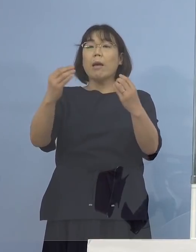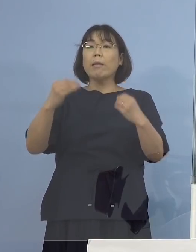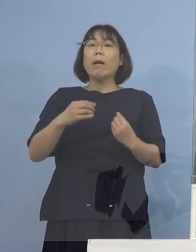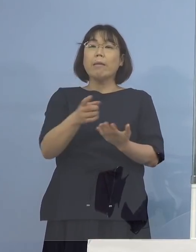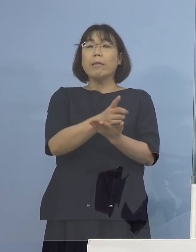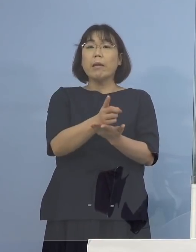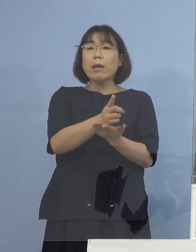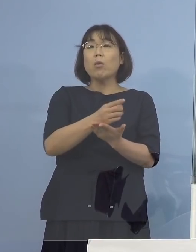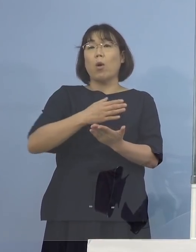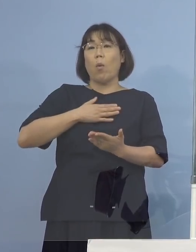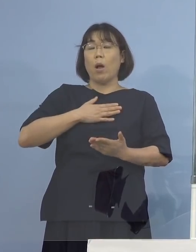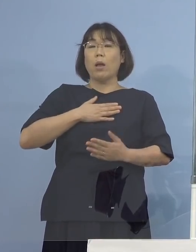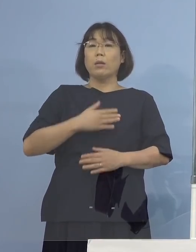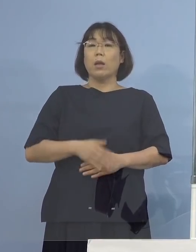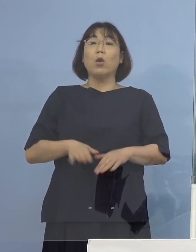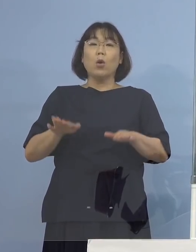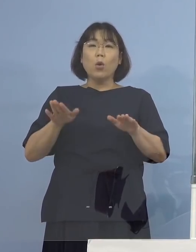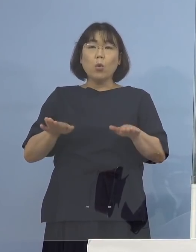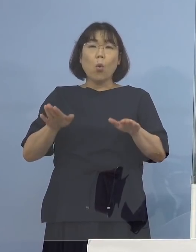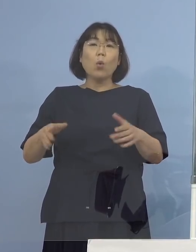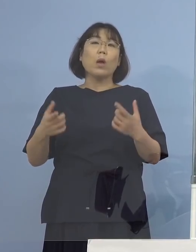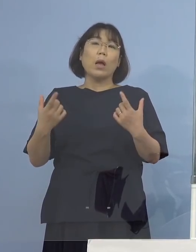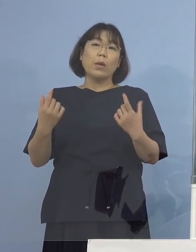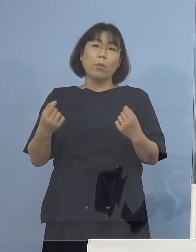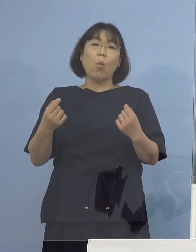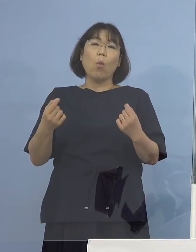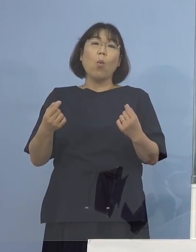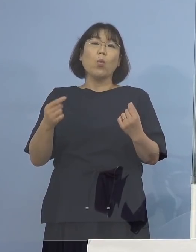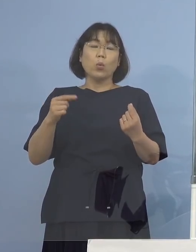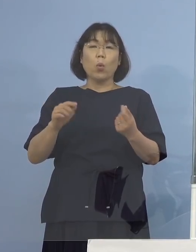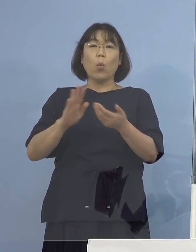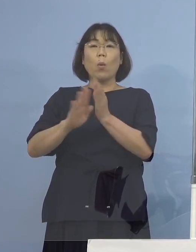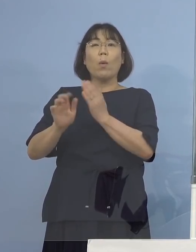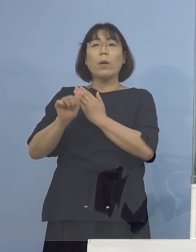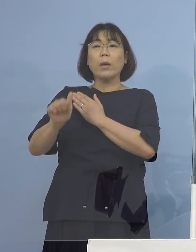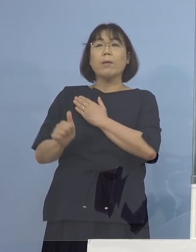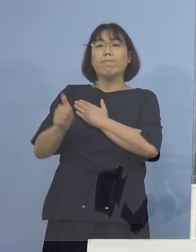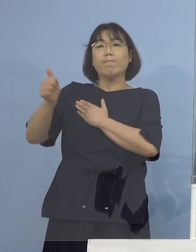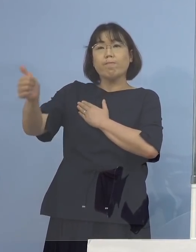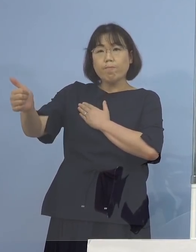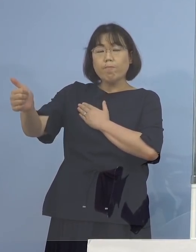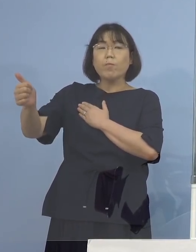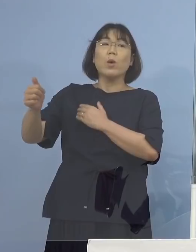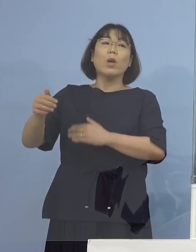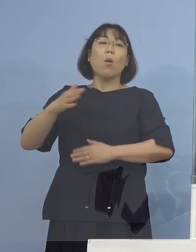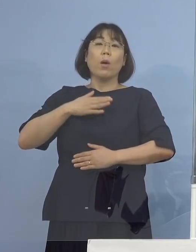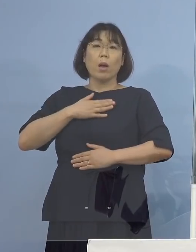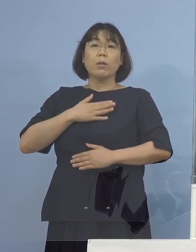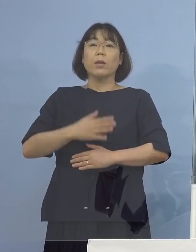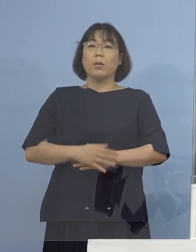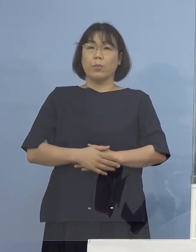だから今回の場合もそういった形で 県外に行かれていたということがわかっている